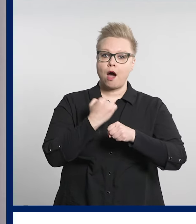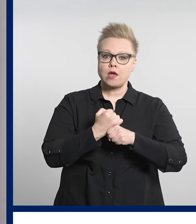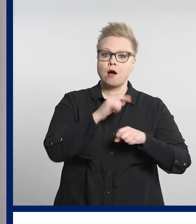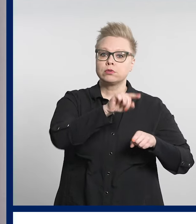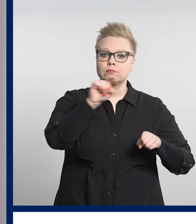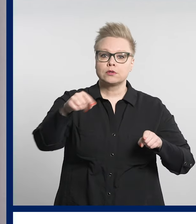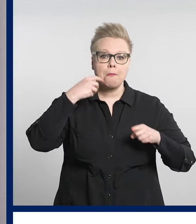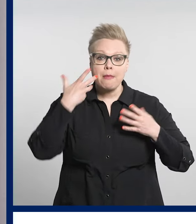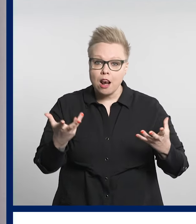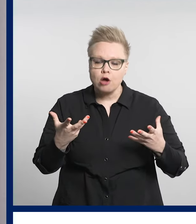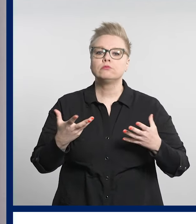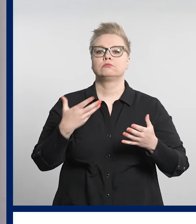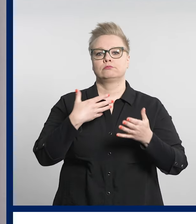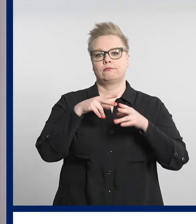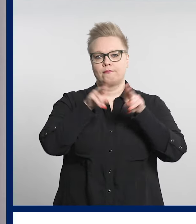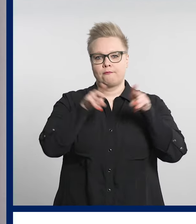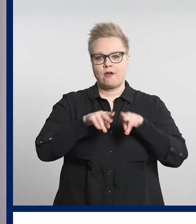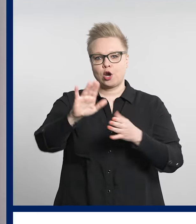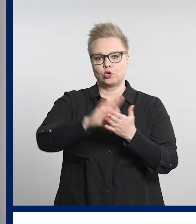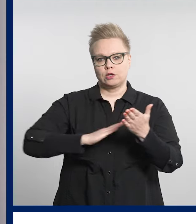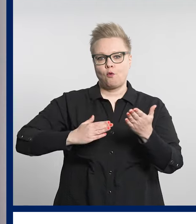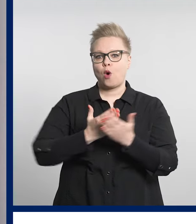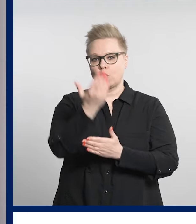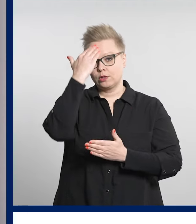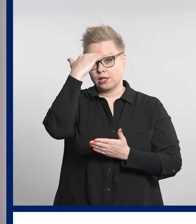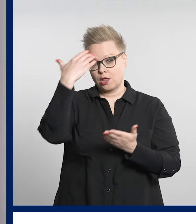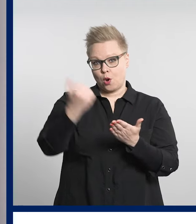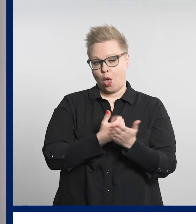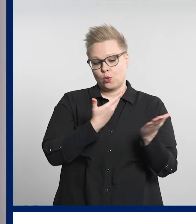Työpajojen ajankohdat löydät verkkosivuiltamme.